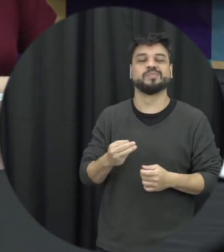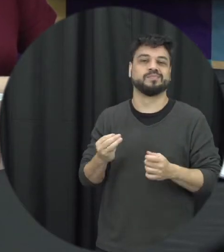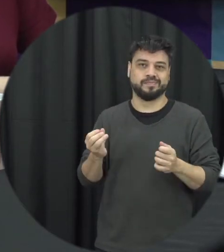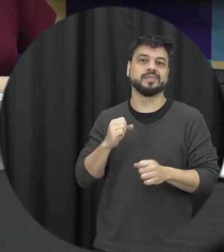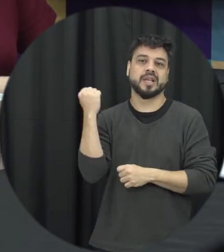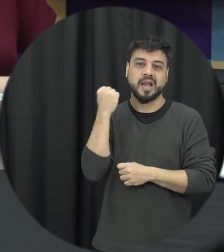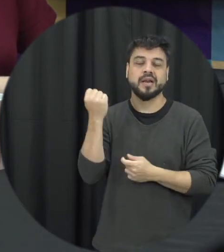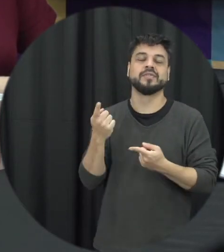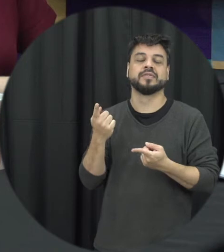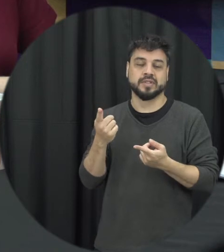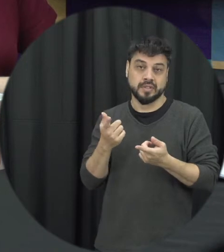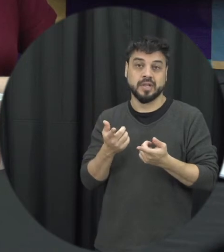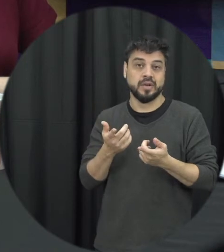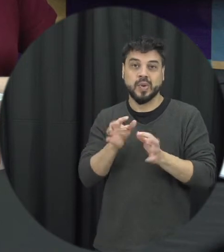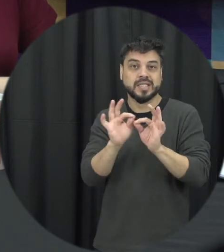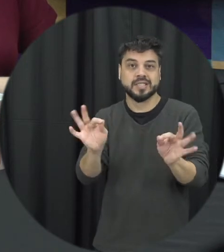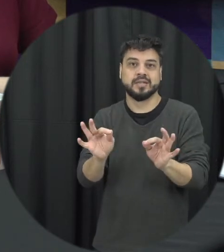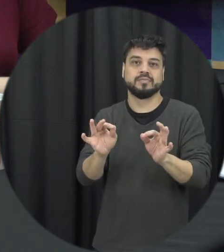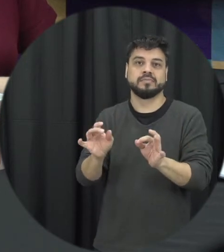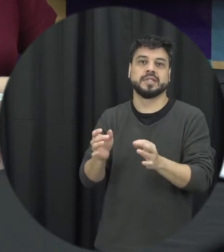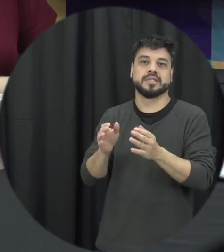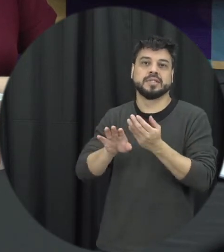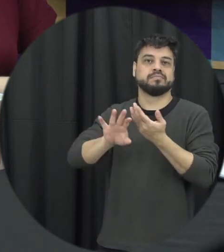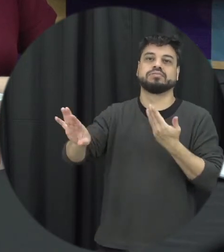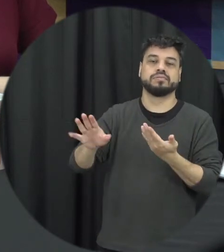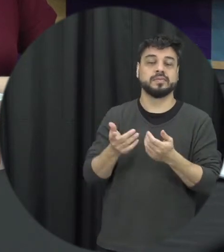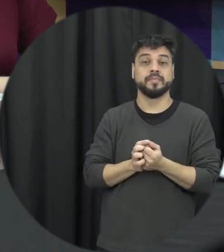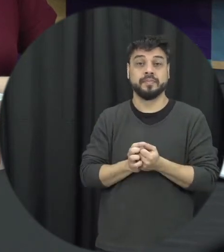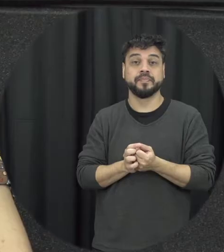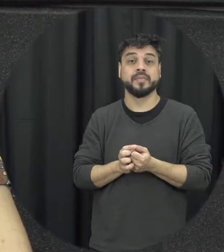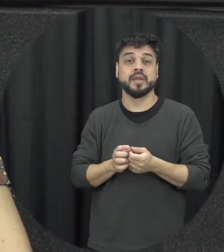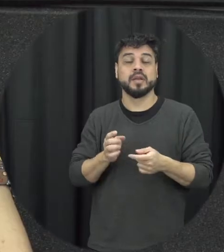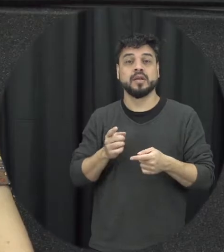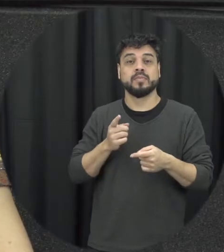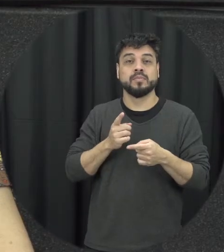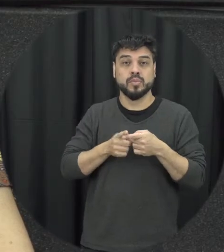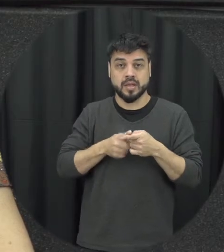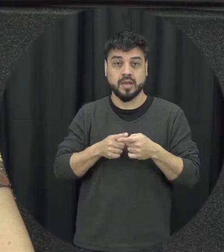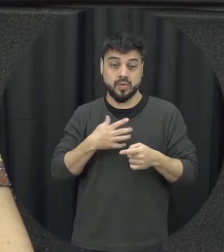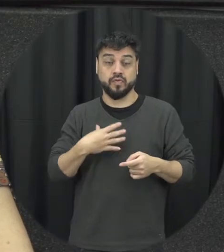tão simples assim né nós é um relacionamento quando a pessoa tem aí filho sobretudo filhos